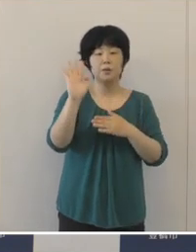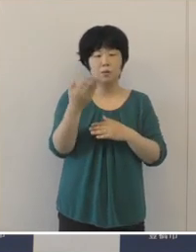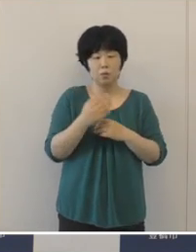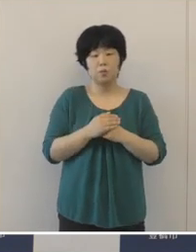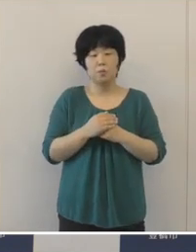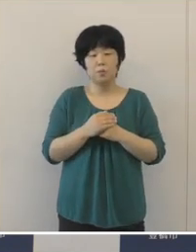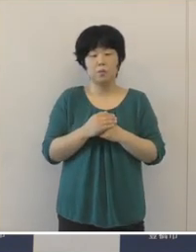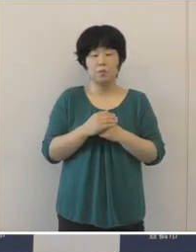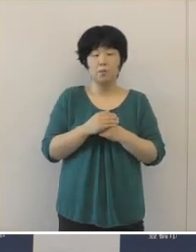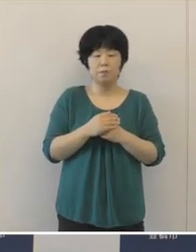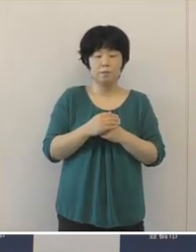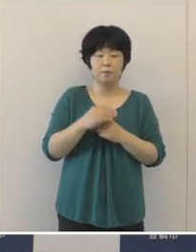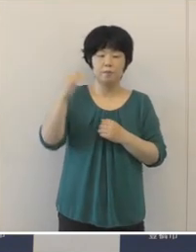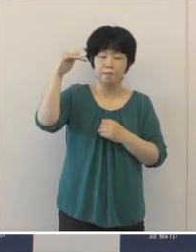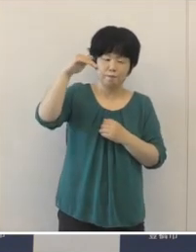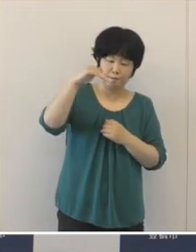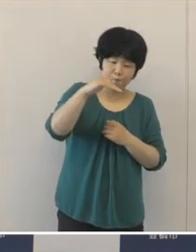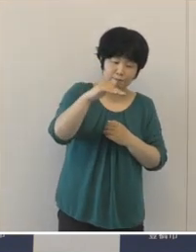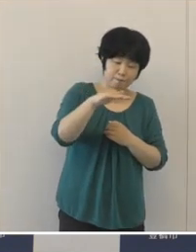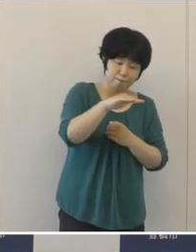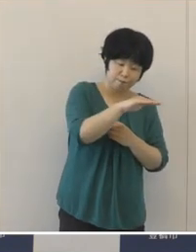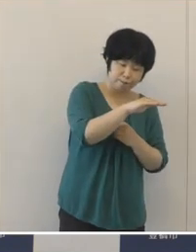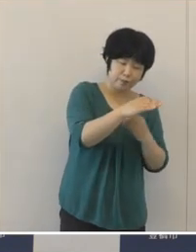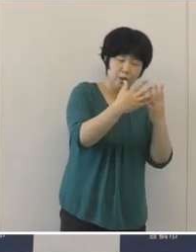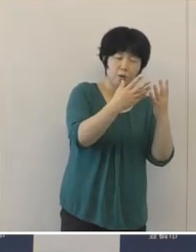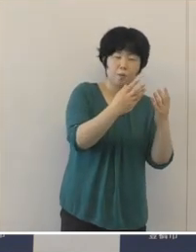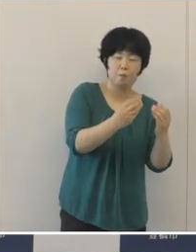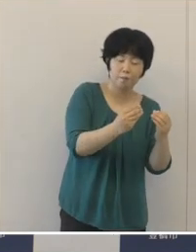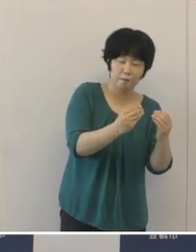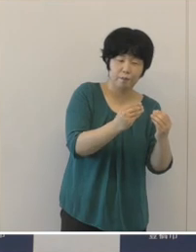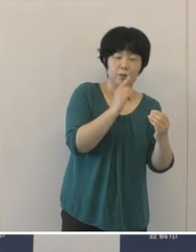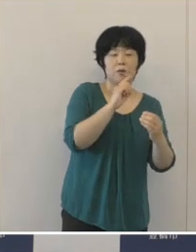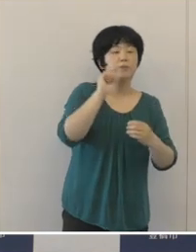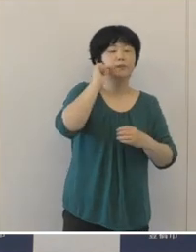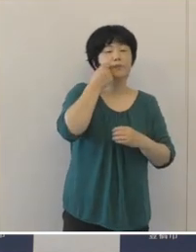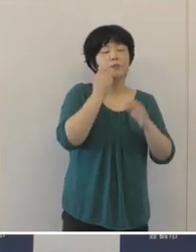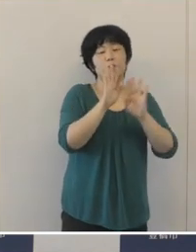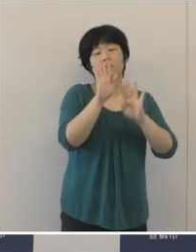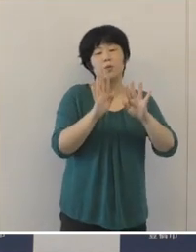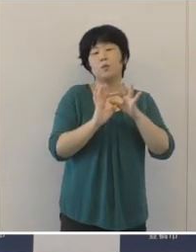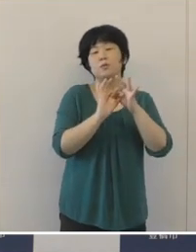なかなか終息をしたと言える状況までには至らず、